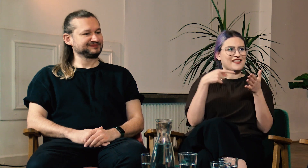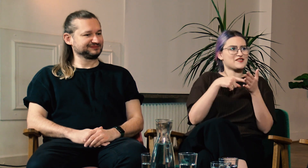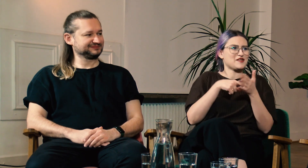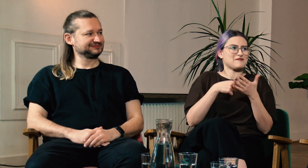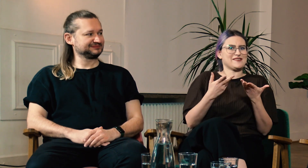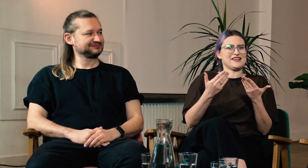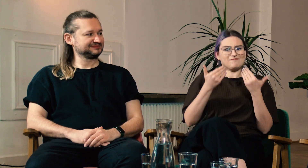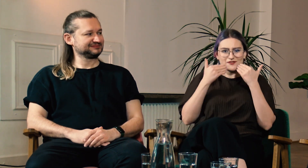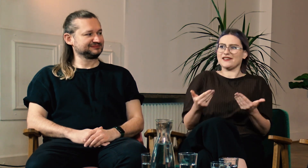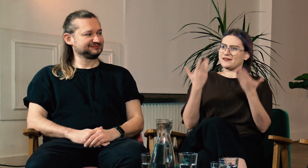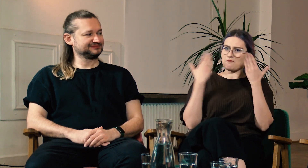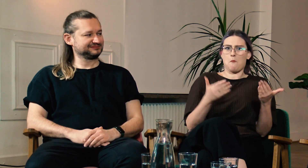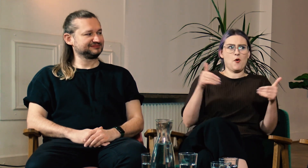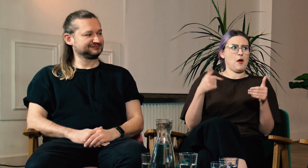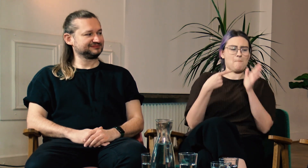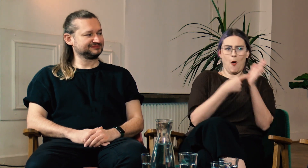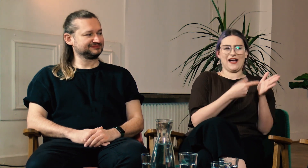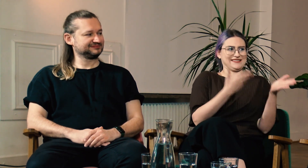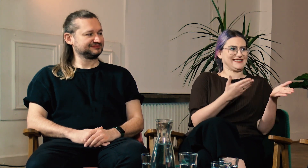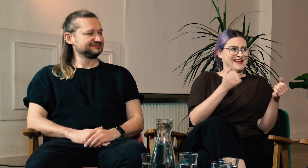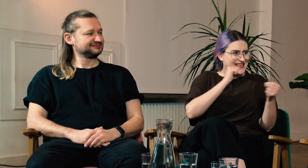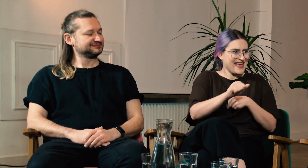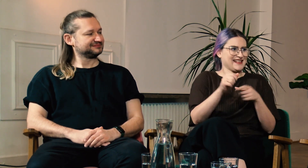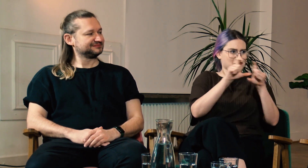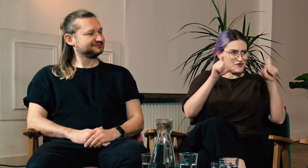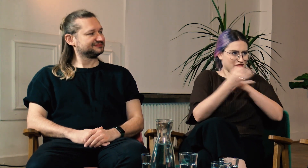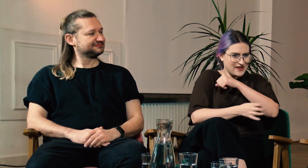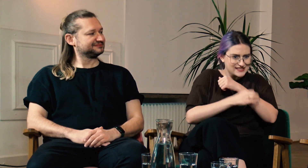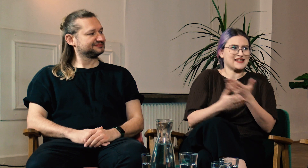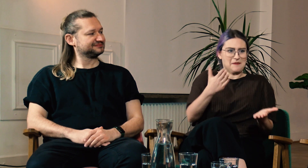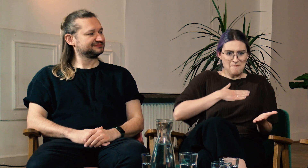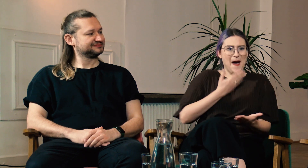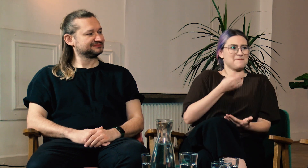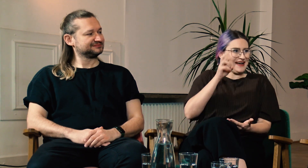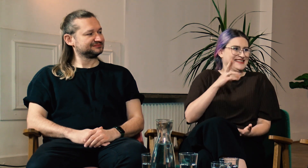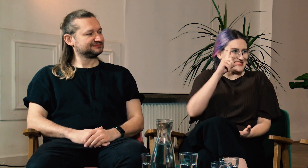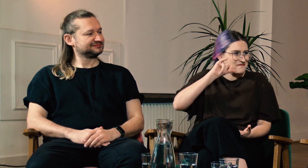Teraz możemy pokazać, że na uniwersytecie jest magisterka z PJM,